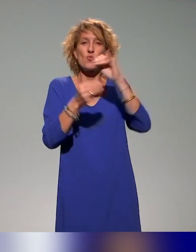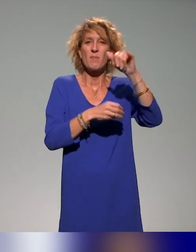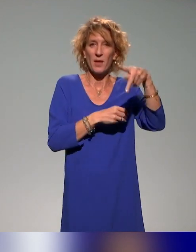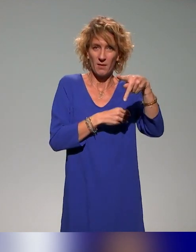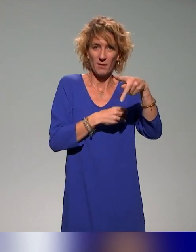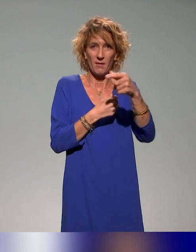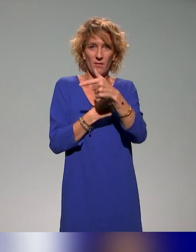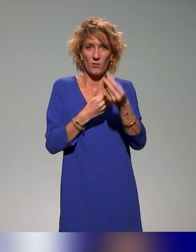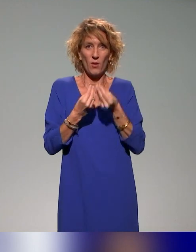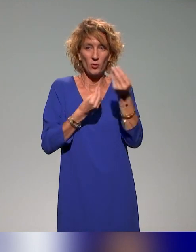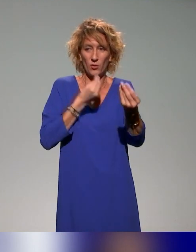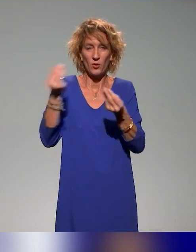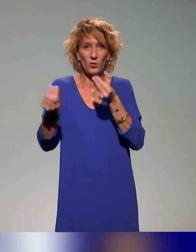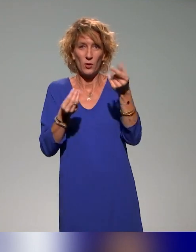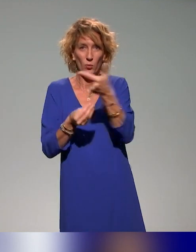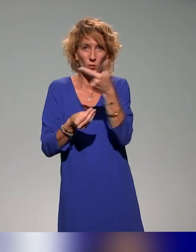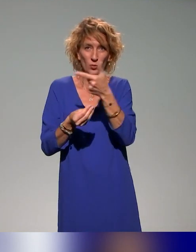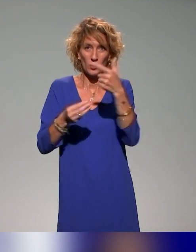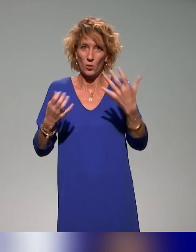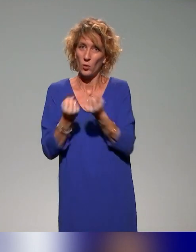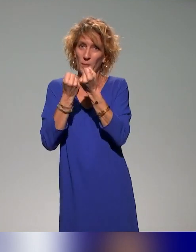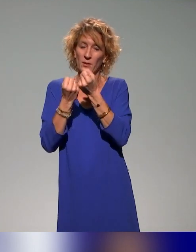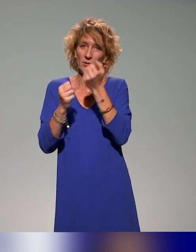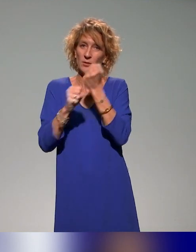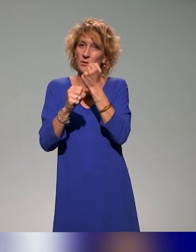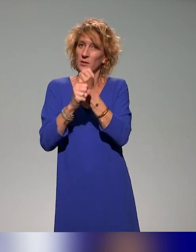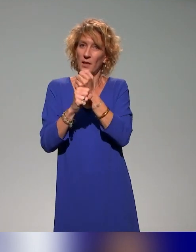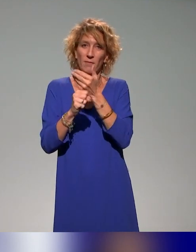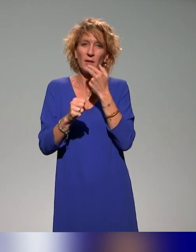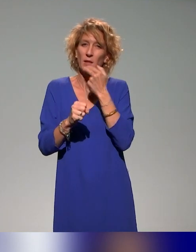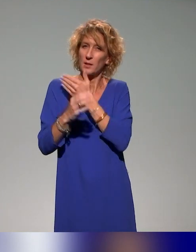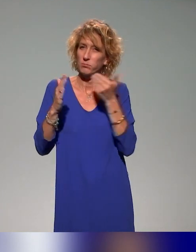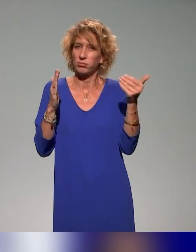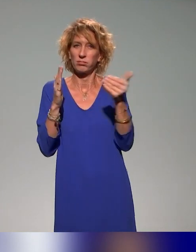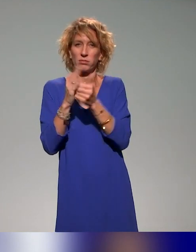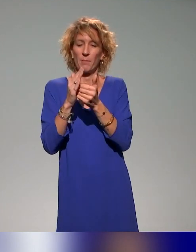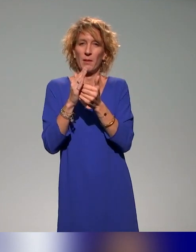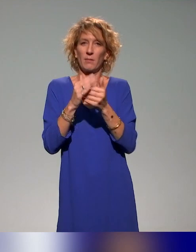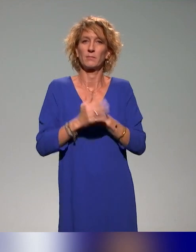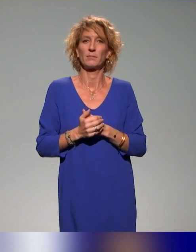à faire encore mieux leur travail, à rendre accessibles leurs travaux à un plus grand nombre de personnes.